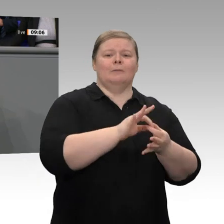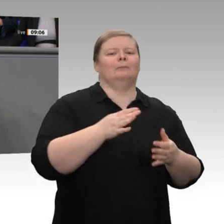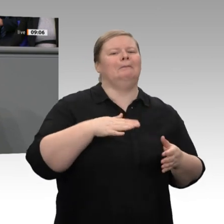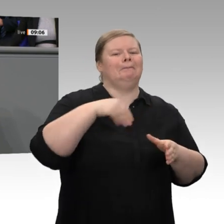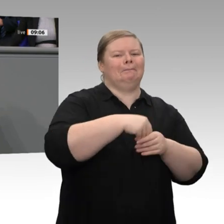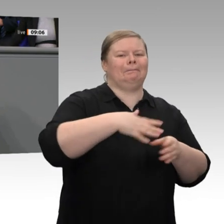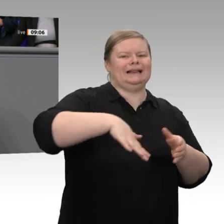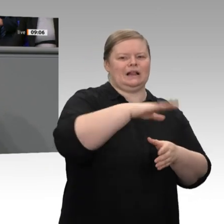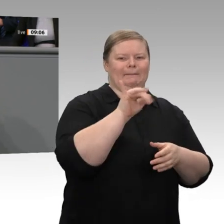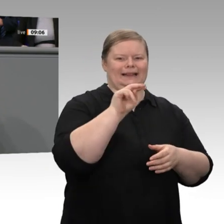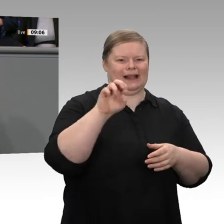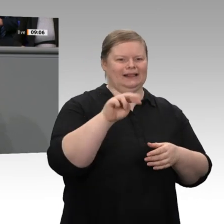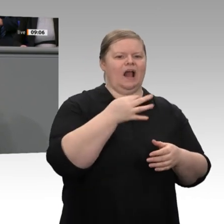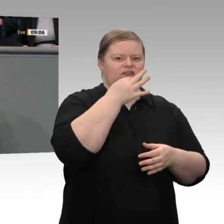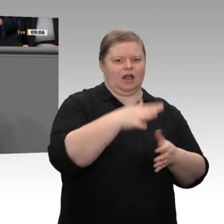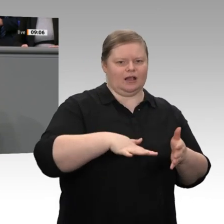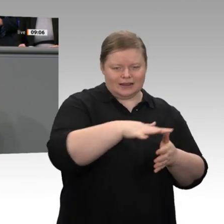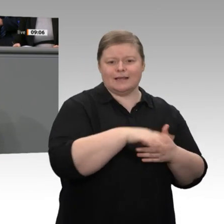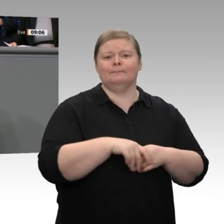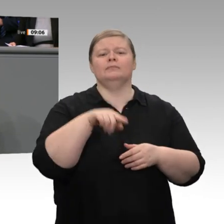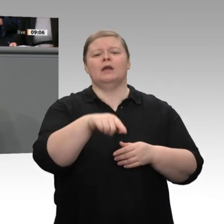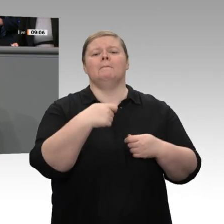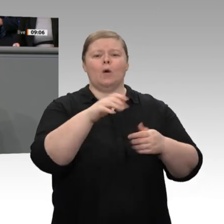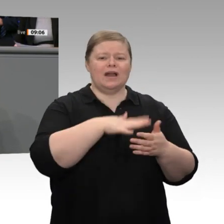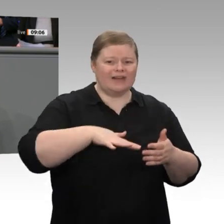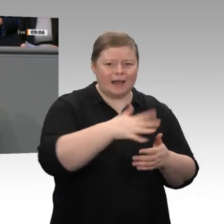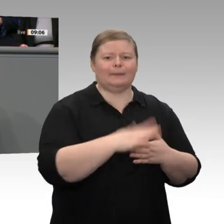bei den Dienstleistungen gibt es nach wie vor eindrucksvolle Wachstumszahlen, bei